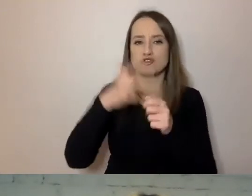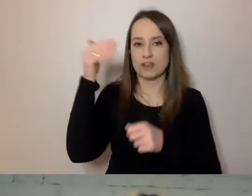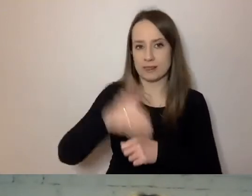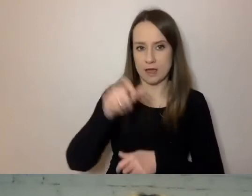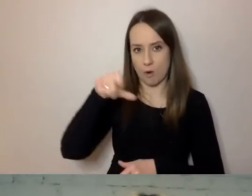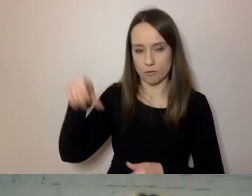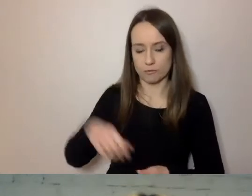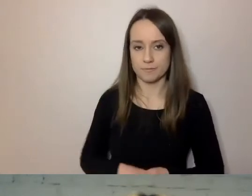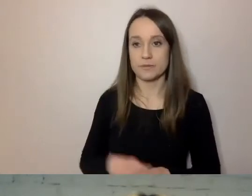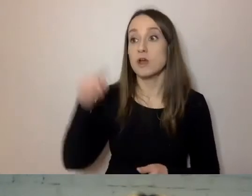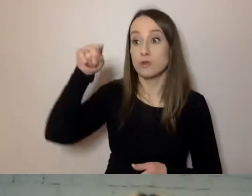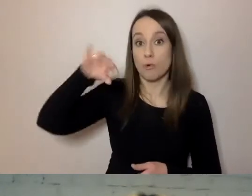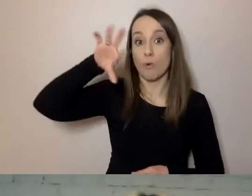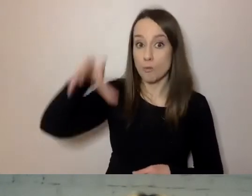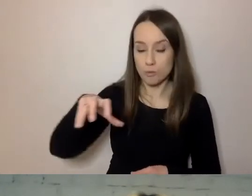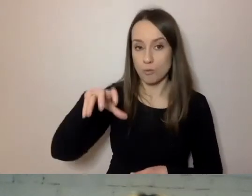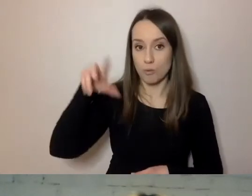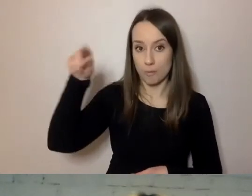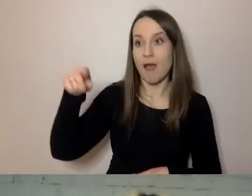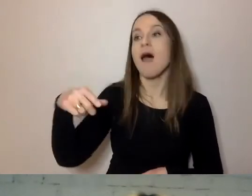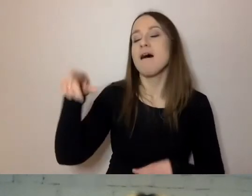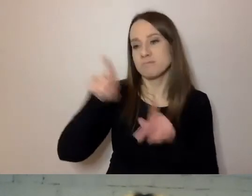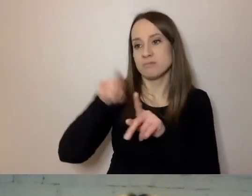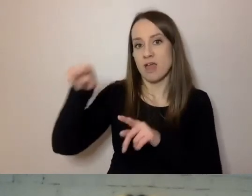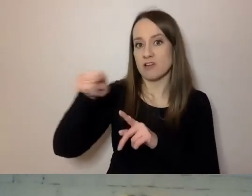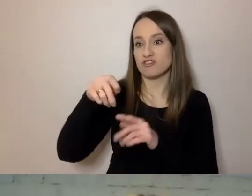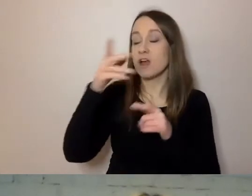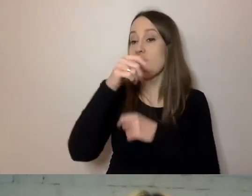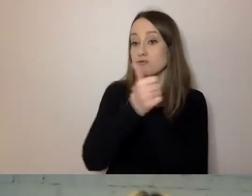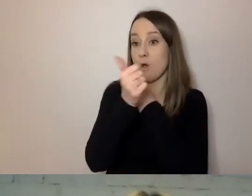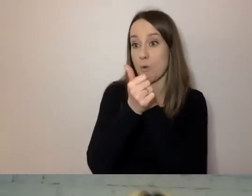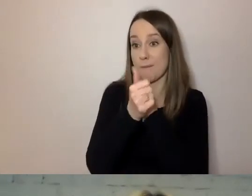To grupa, dla której przygotowanie dokumentów w prostej formie